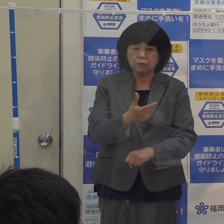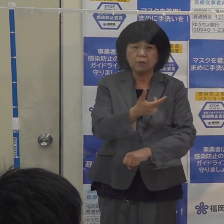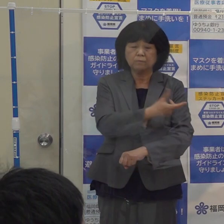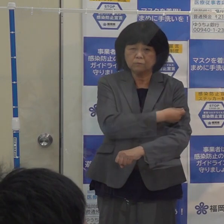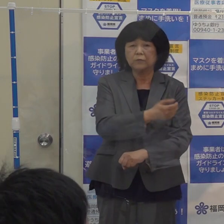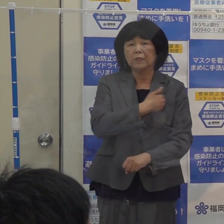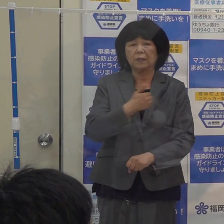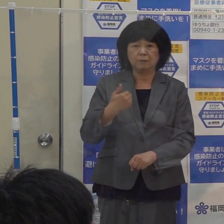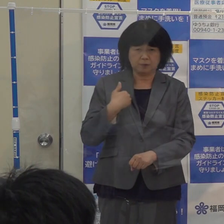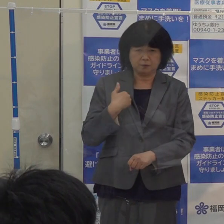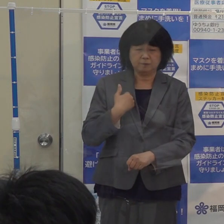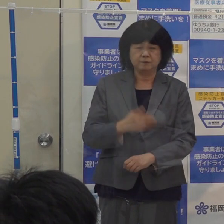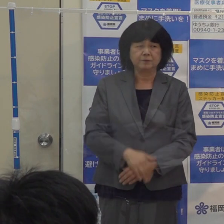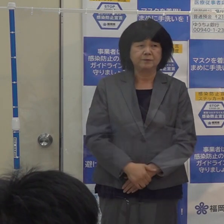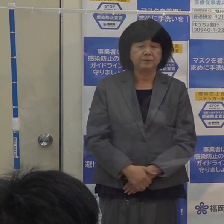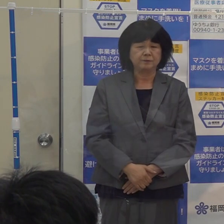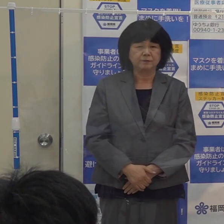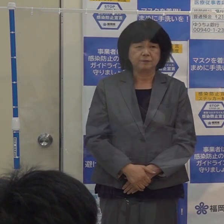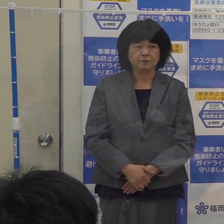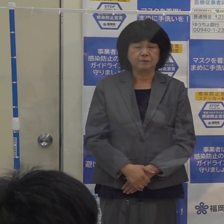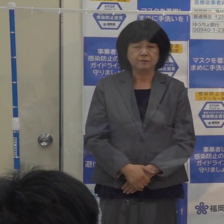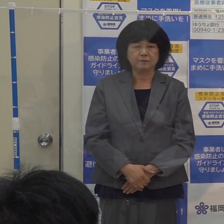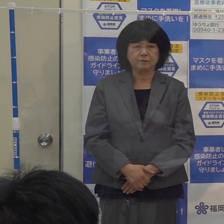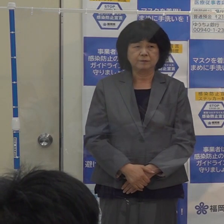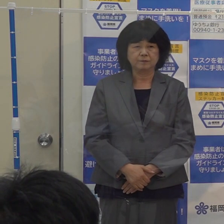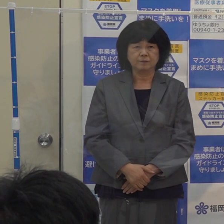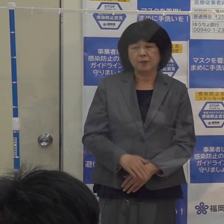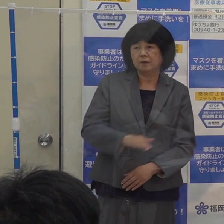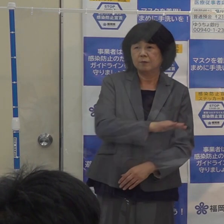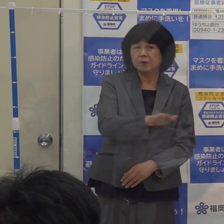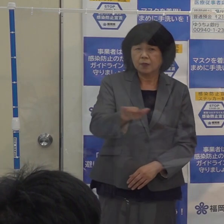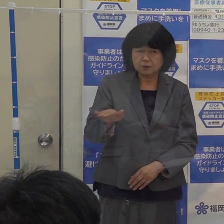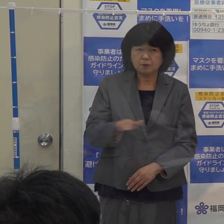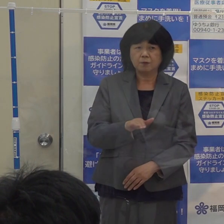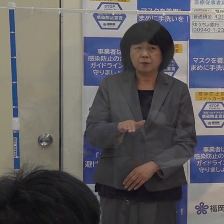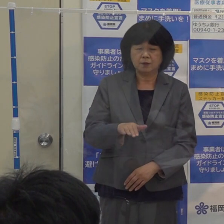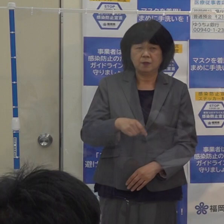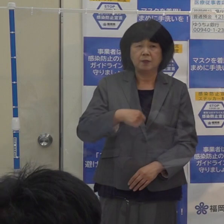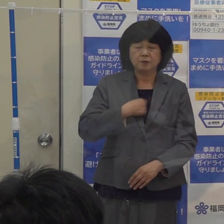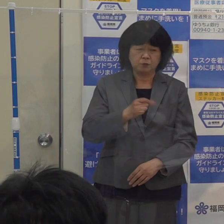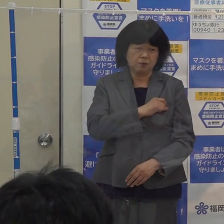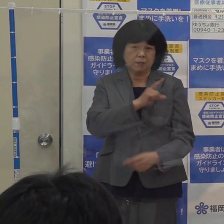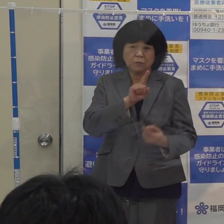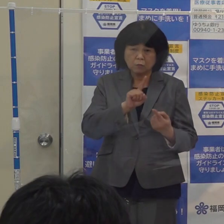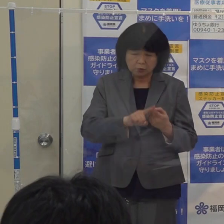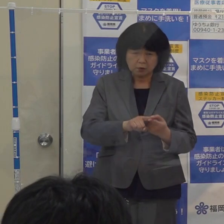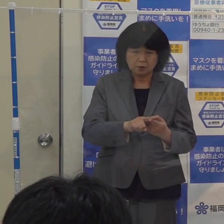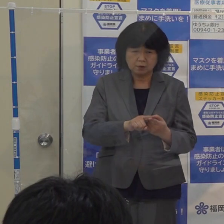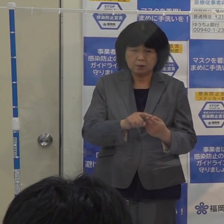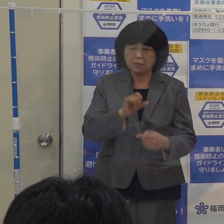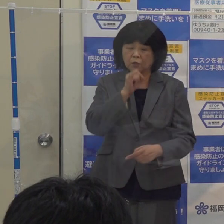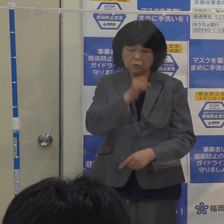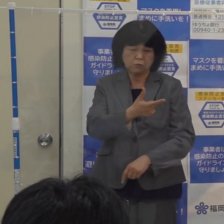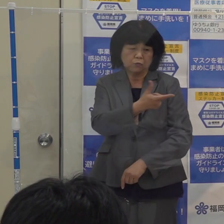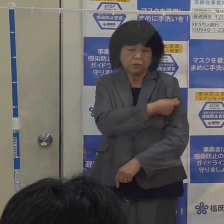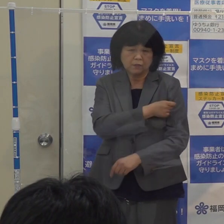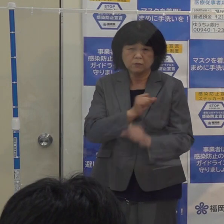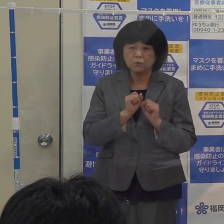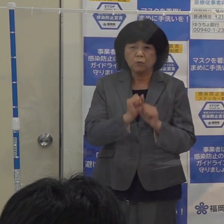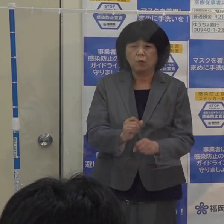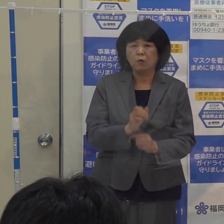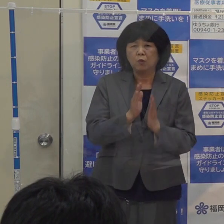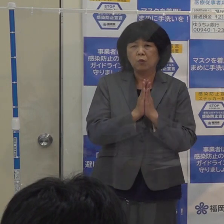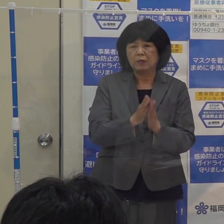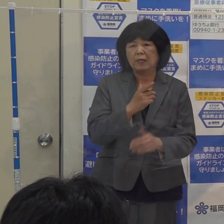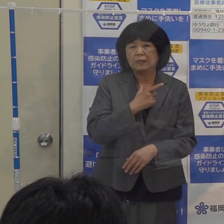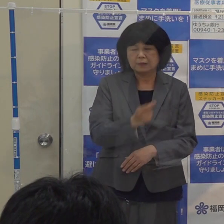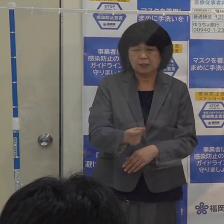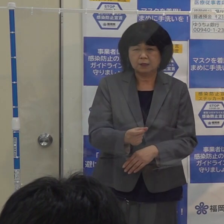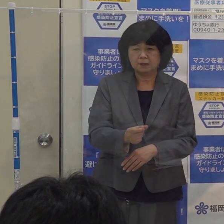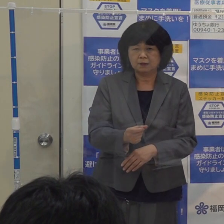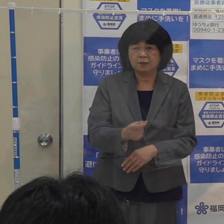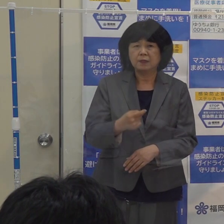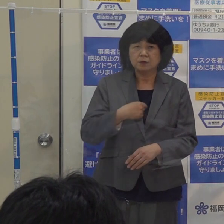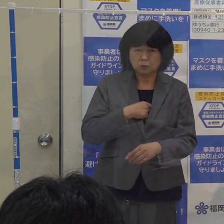無償化しておりますので 皆さん 進んでこの予防接種を受けていただきたい 該当される方は急いで受けていただきたいと思います